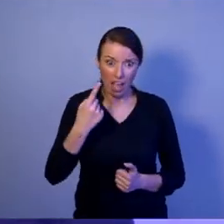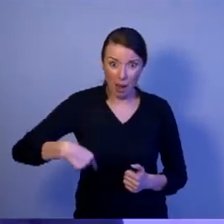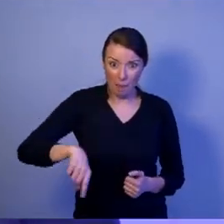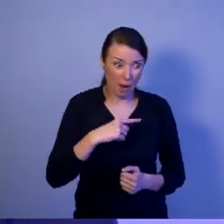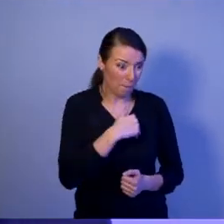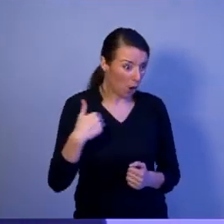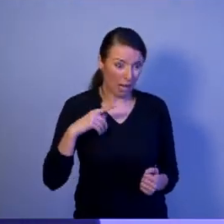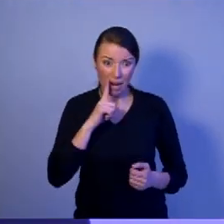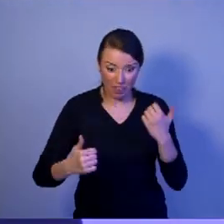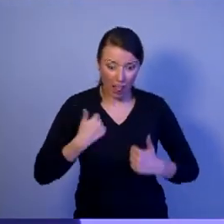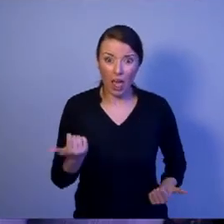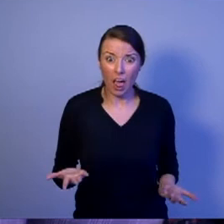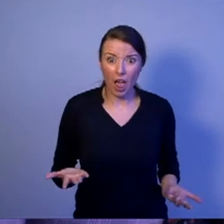Ja uważam, że nie